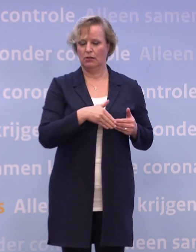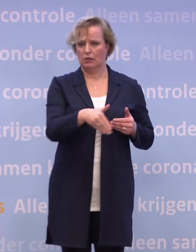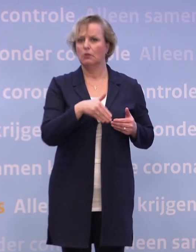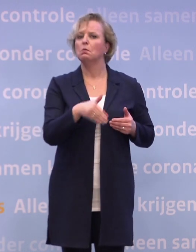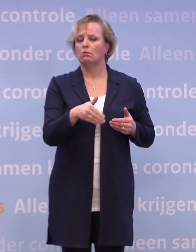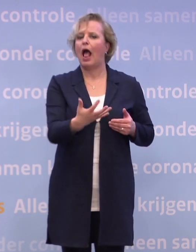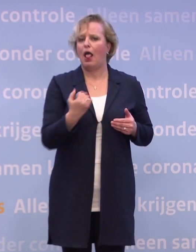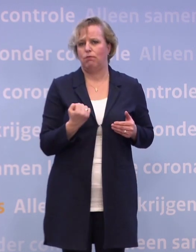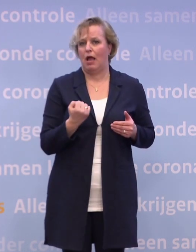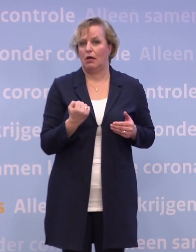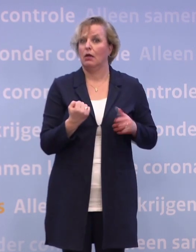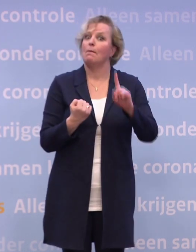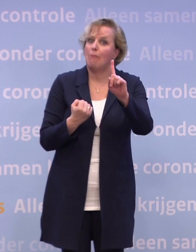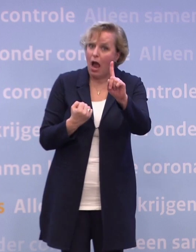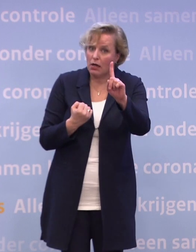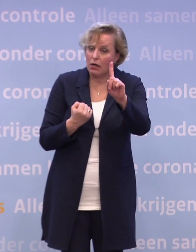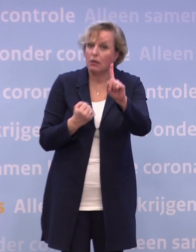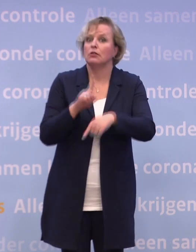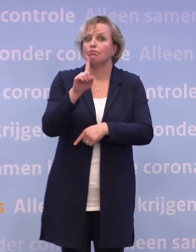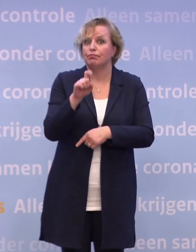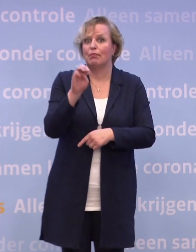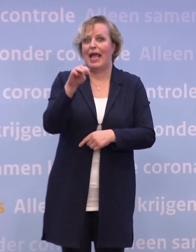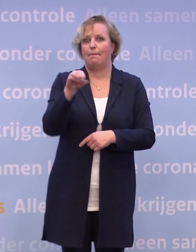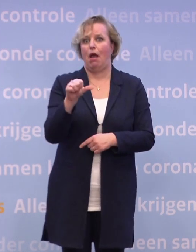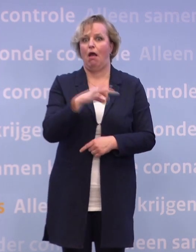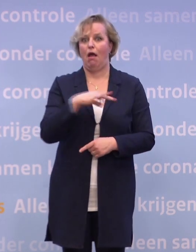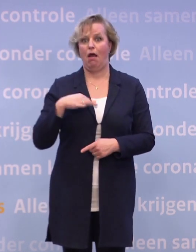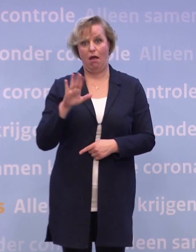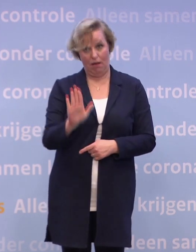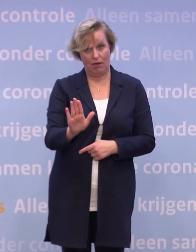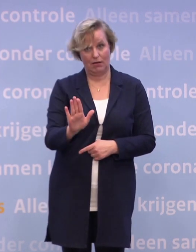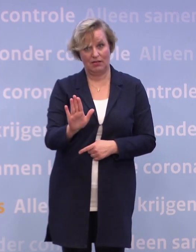Nogmaals, we zijn afhankelijk van de toelating van de EMA. En die afhankelijkheid, die heb je gewoon.